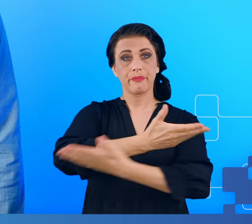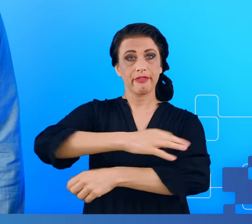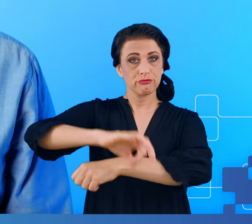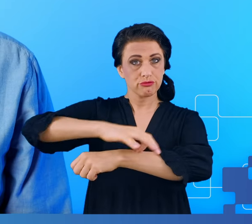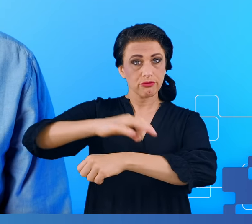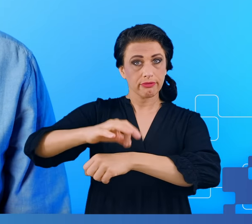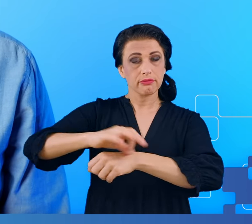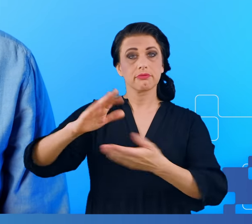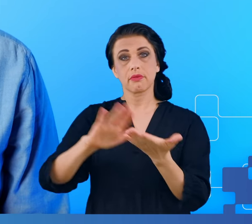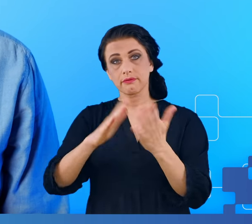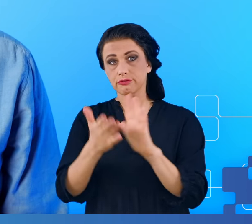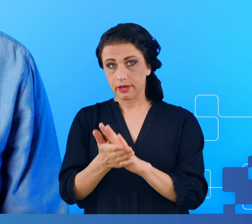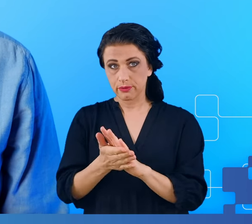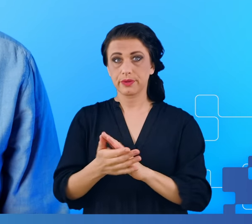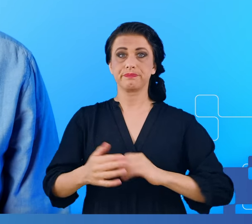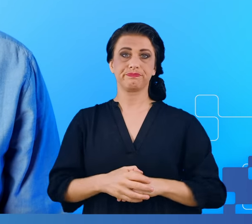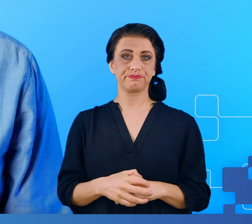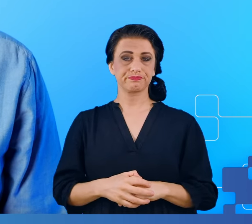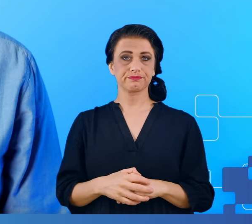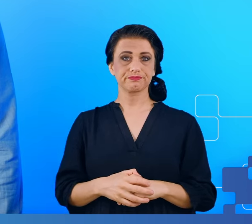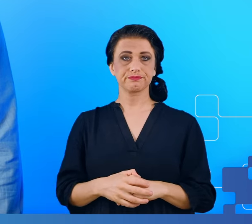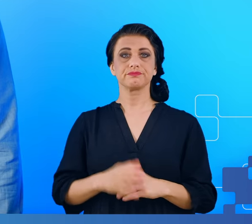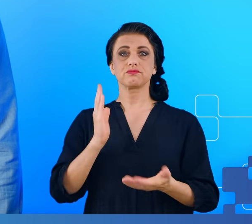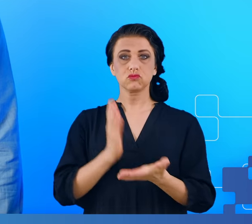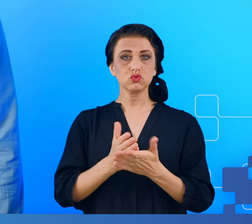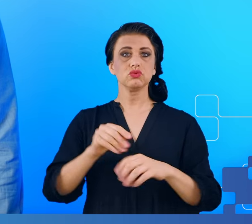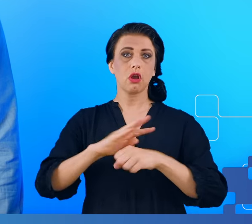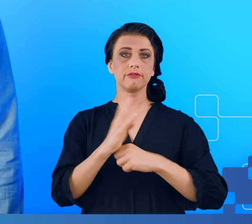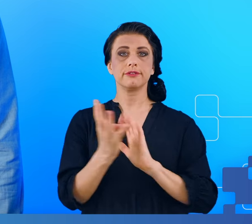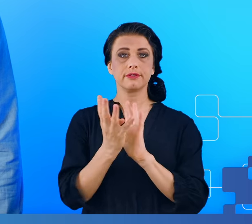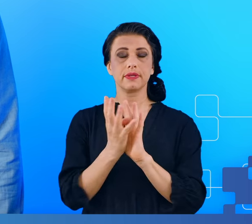Lockdown skończył się jakiś czas temu, jednak COVID wciąż ma się